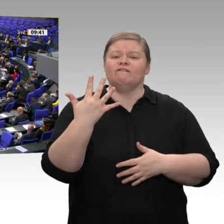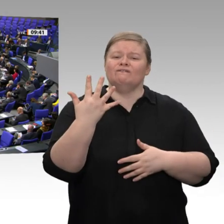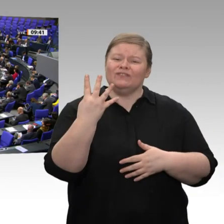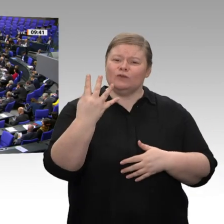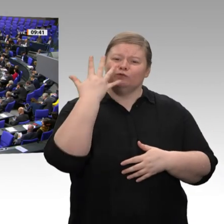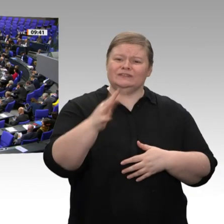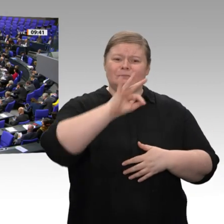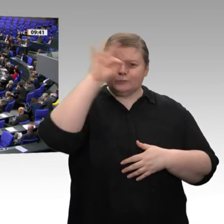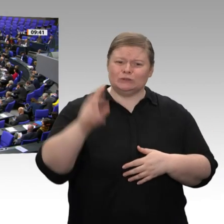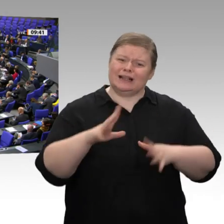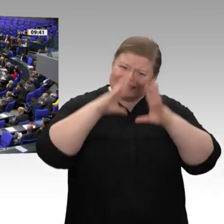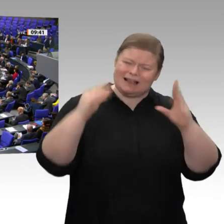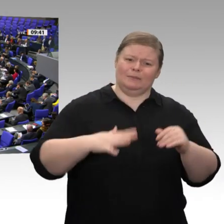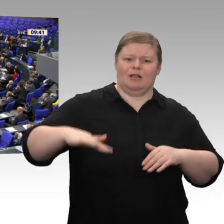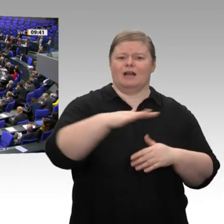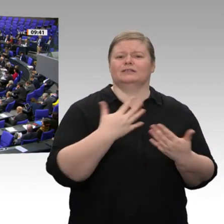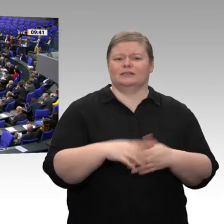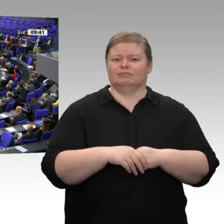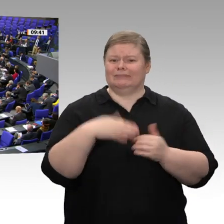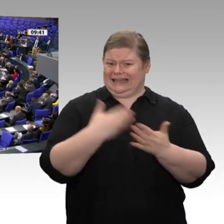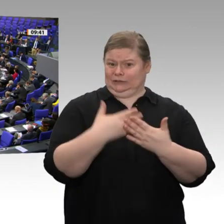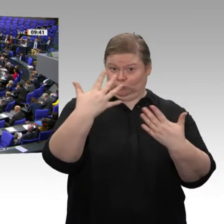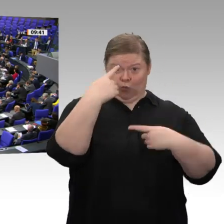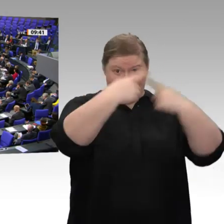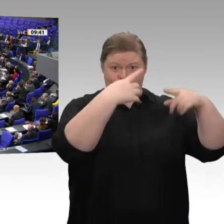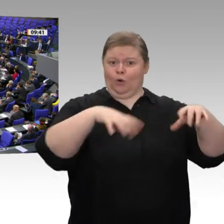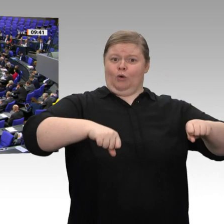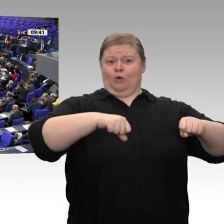Weil die Kommunen nicht mehr das Geld haben, die Leute einzustellen, die für Planungen